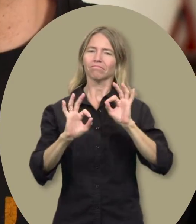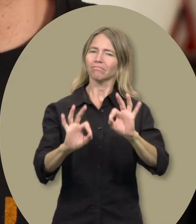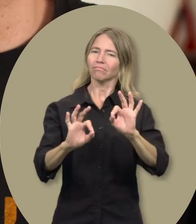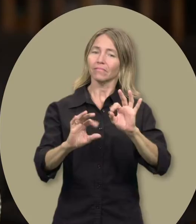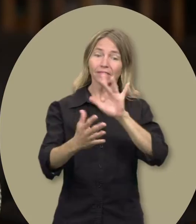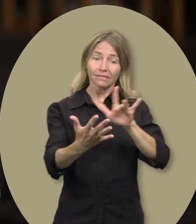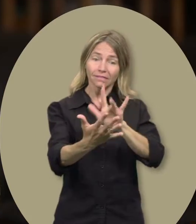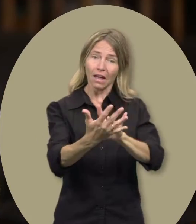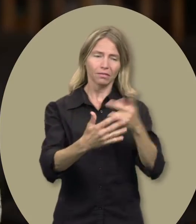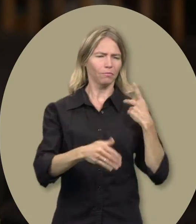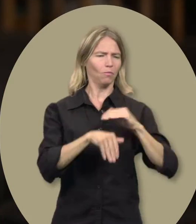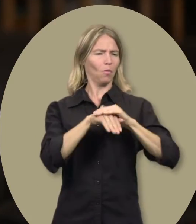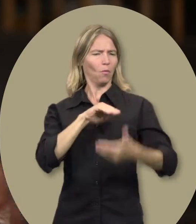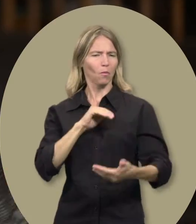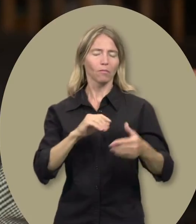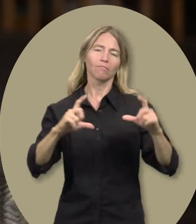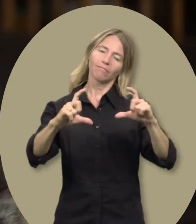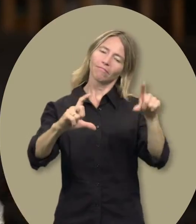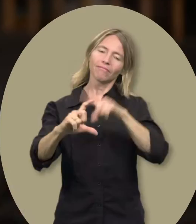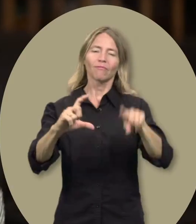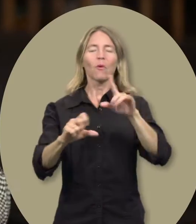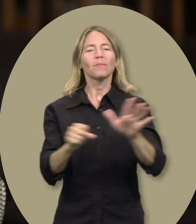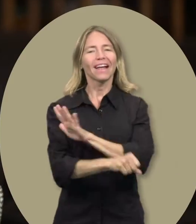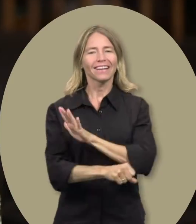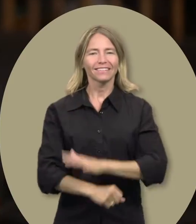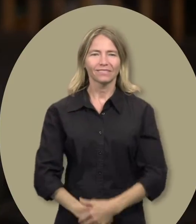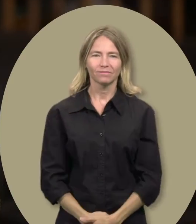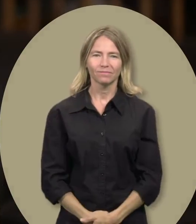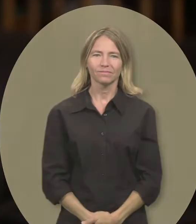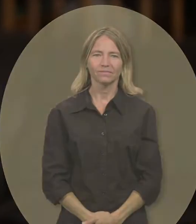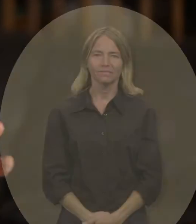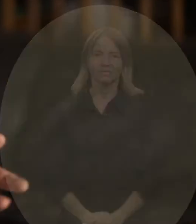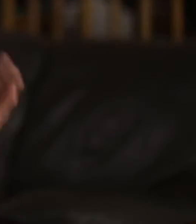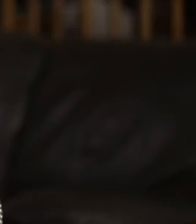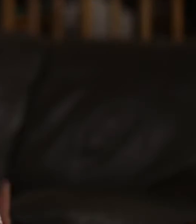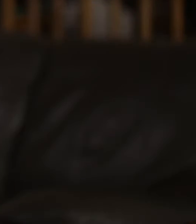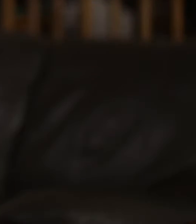et au centre il y a du bonheur pour nous deux. Le cercle est complet.